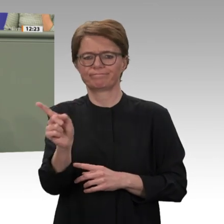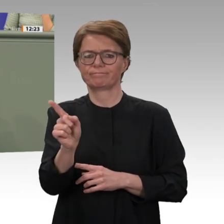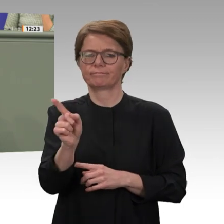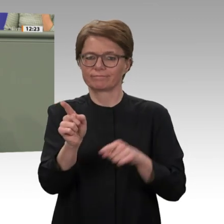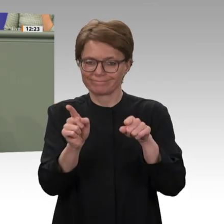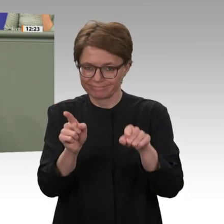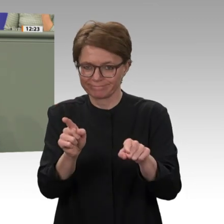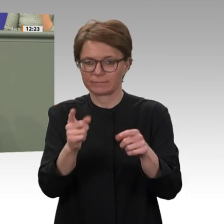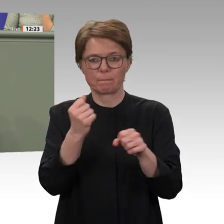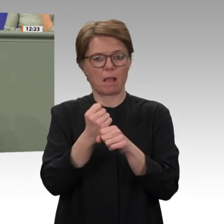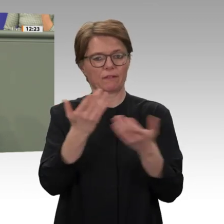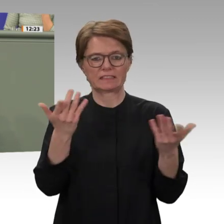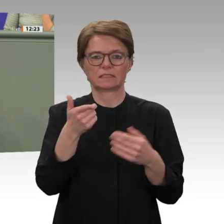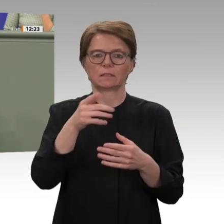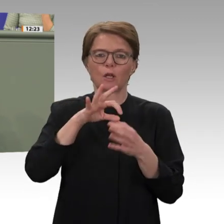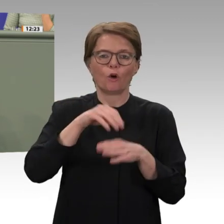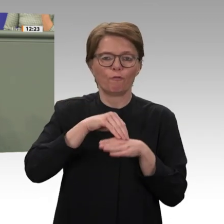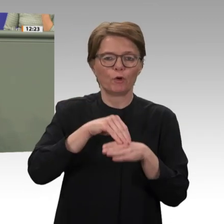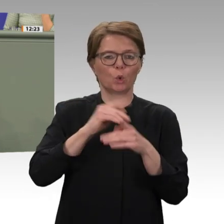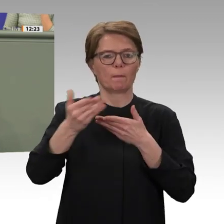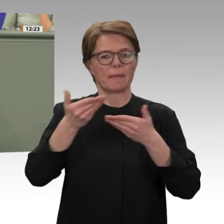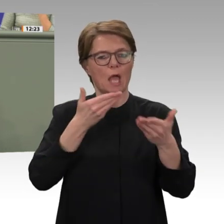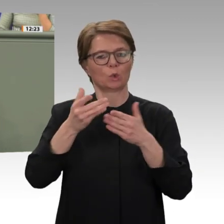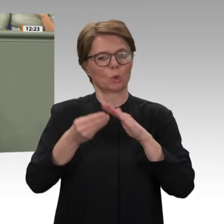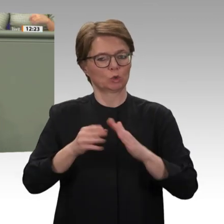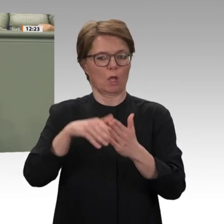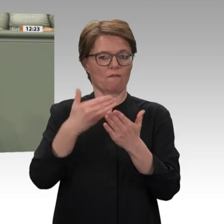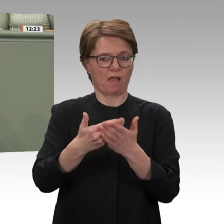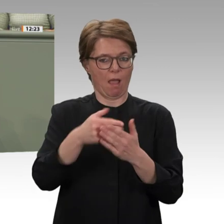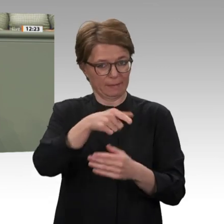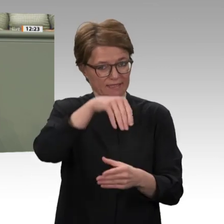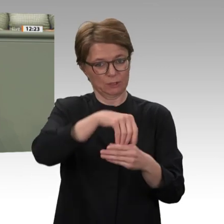nun noch bis Ende 2020 dauern. Zweifellos muss dennoch im Anschluss an den UN-Sonderbericht